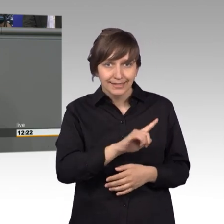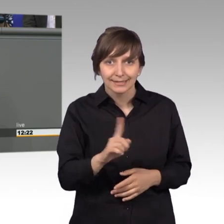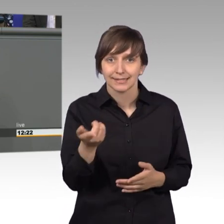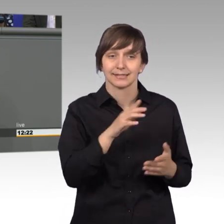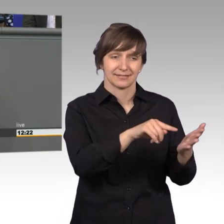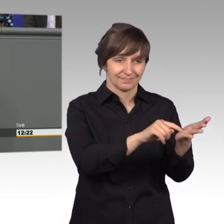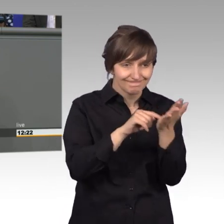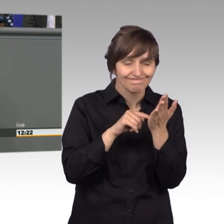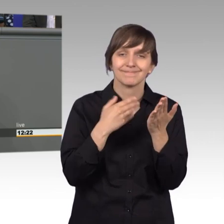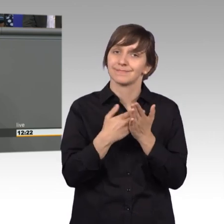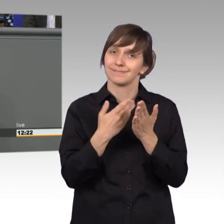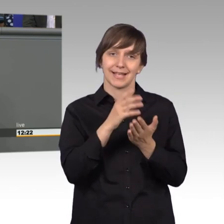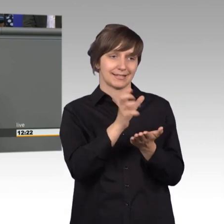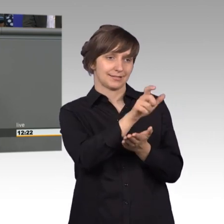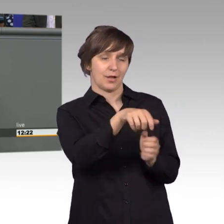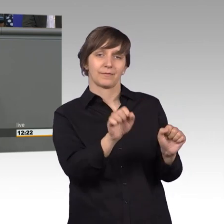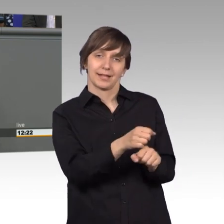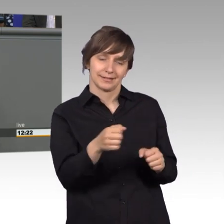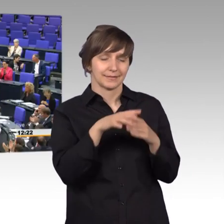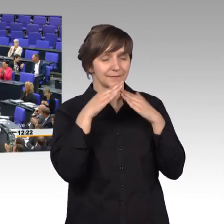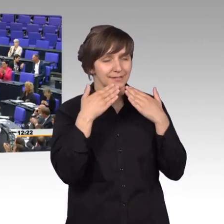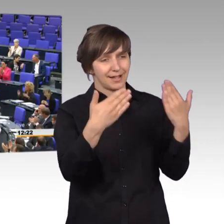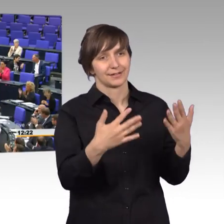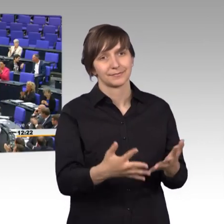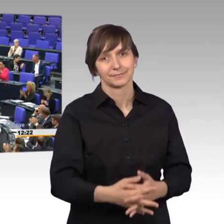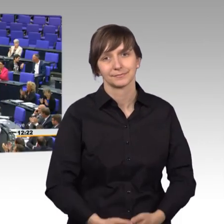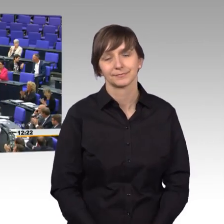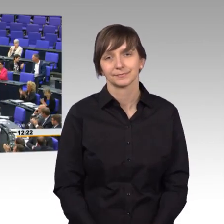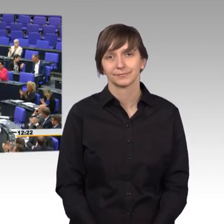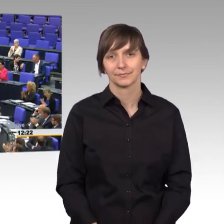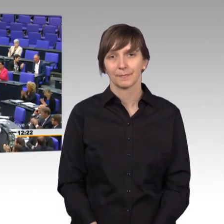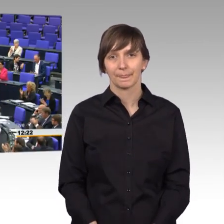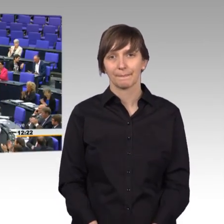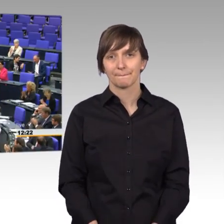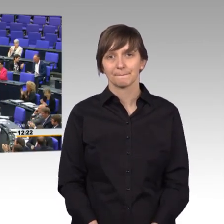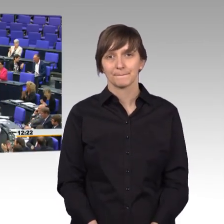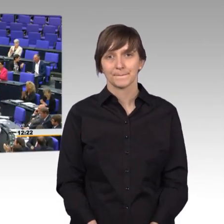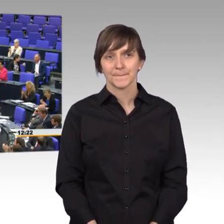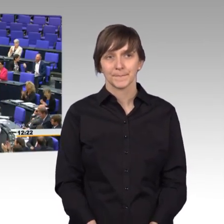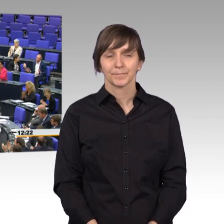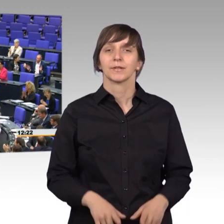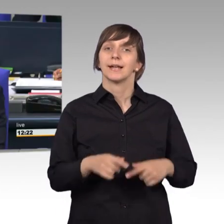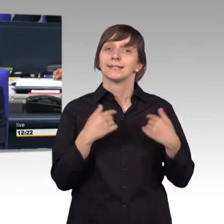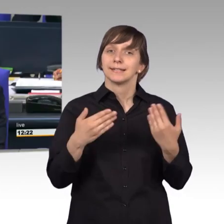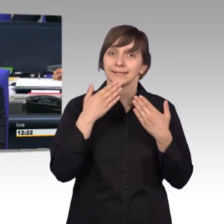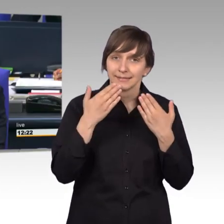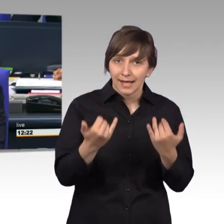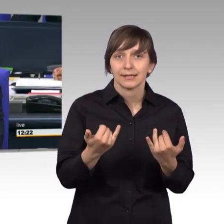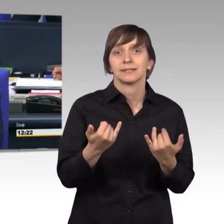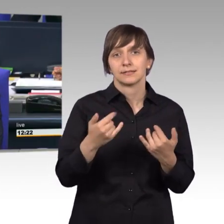unersätzlich ist. Vielen Dank dafür. [Beifall] [Präsident] Herzlichen Dank Frau Kollegin. Bevor ich den Kollegen Gero Storjohann